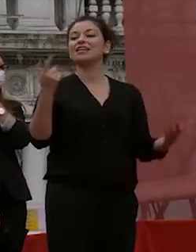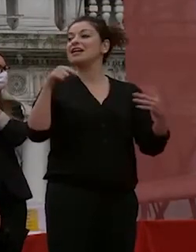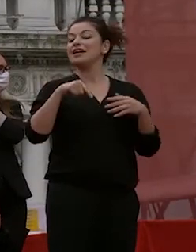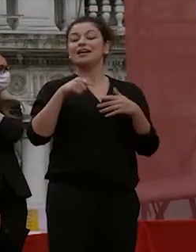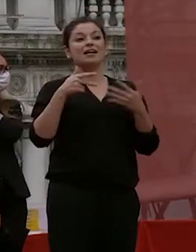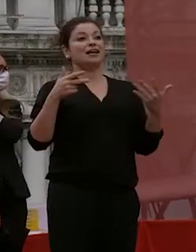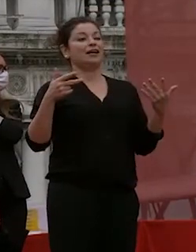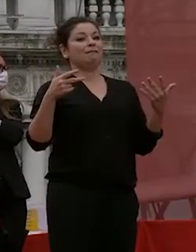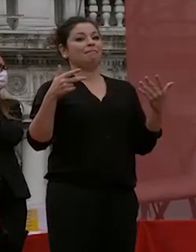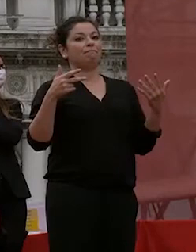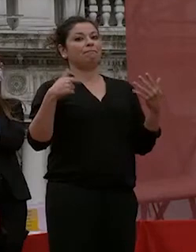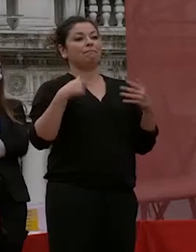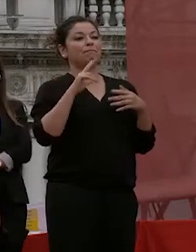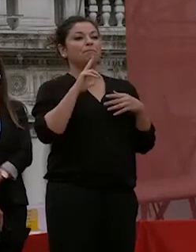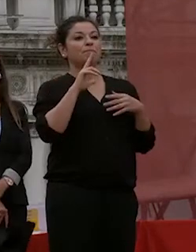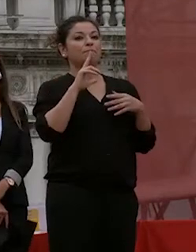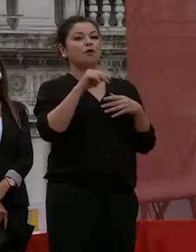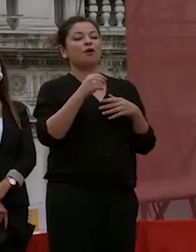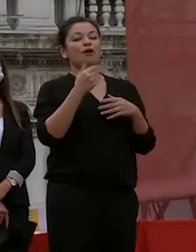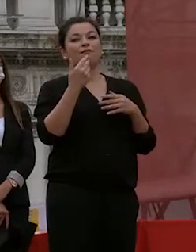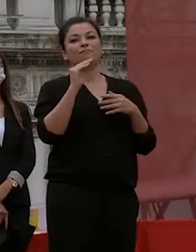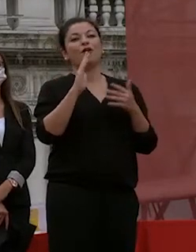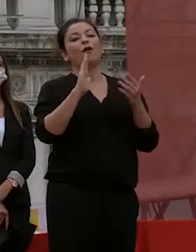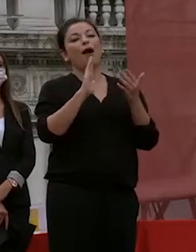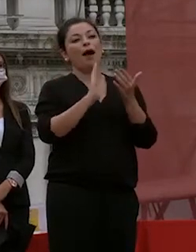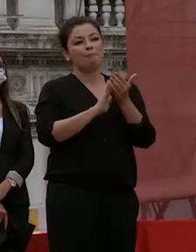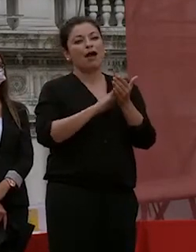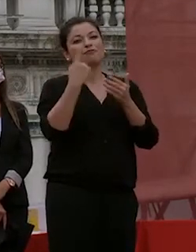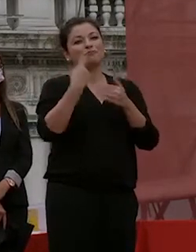volta che chiede un applauso per per la commissione che rappresenta il corpo